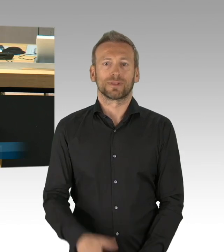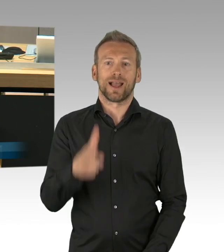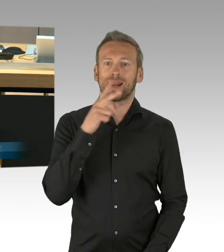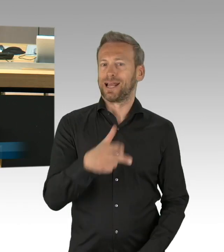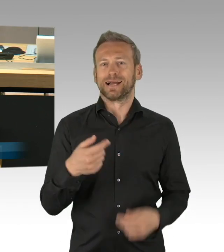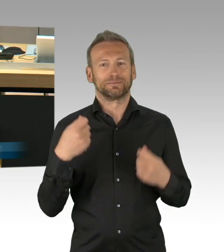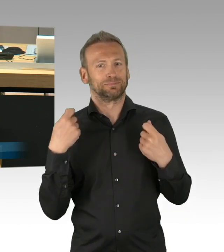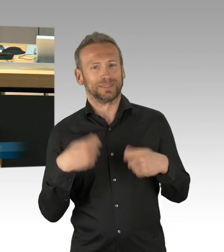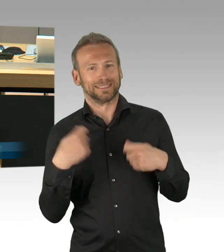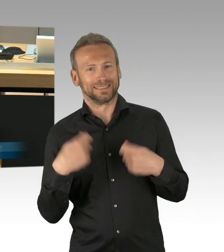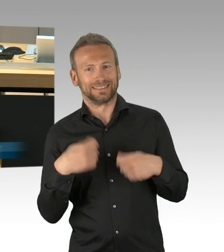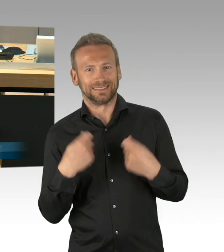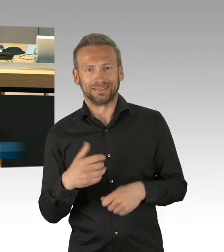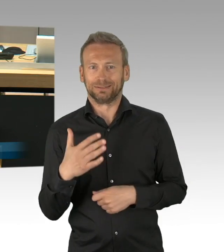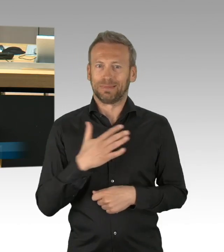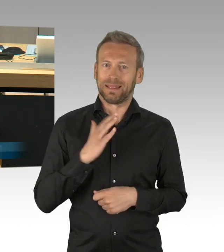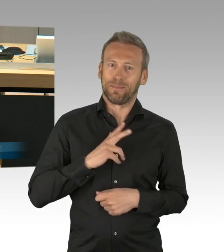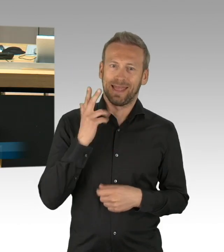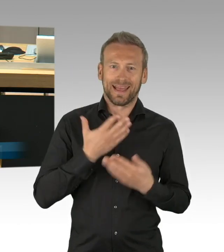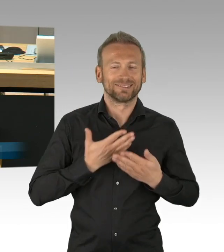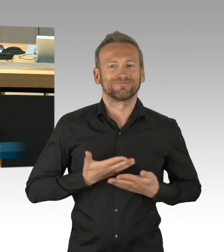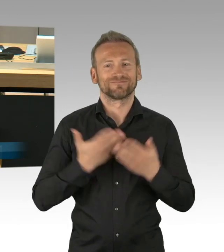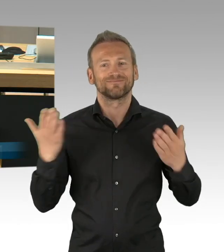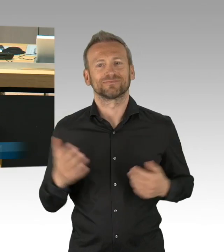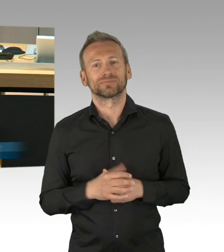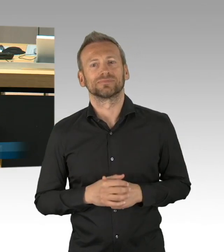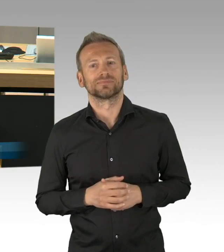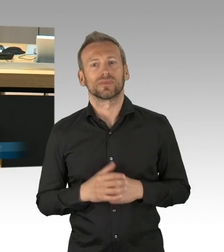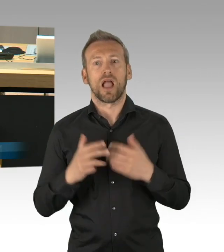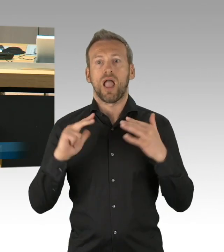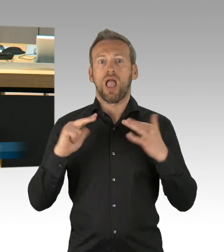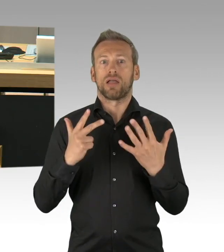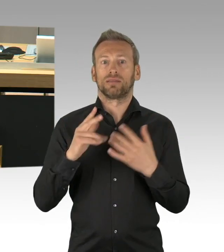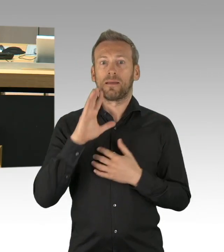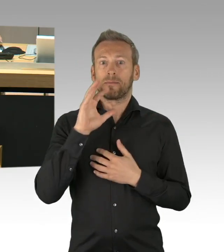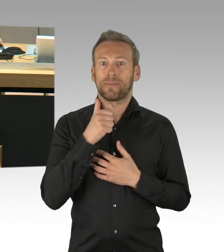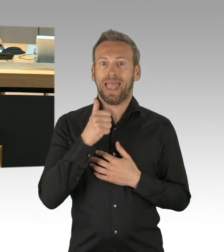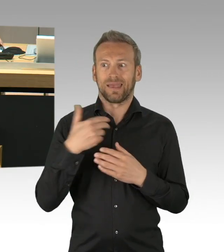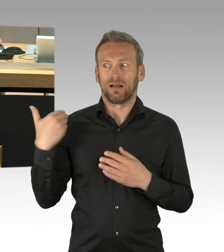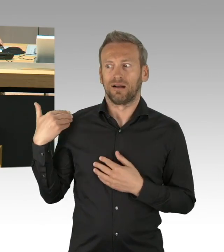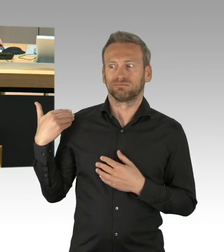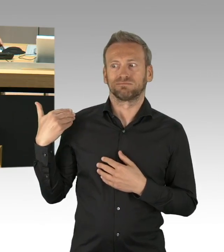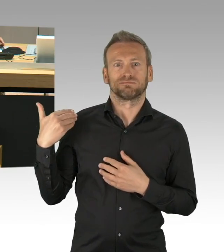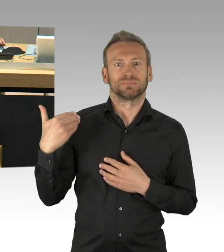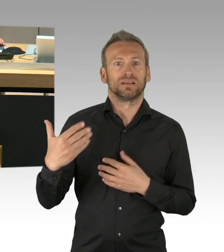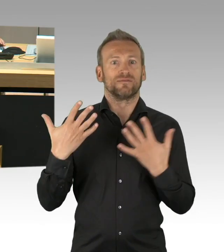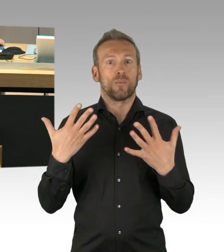den 8. Mai 2020 einmalig zum Feiertag zu machen. Was Sie vergessen haben und was Sie bis heute